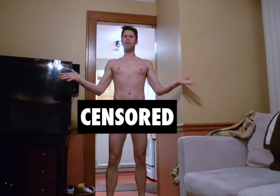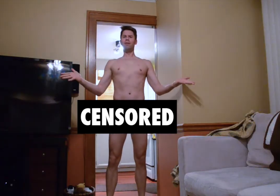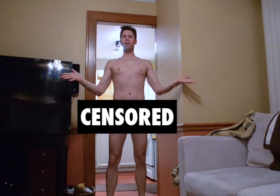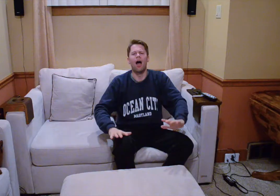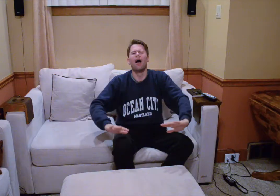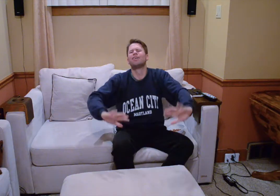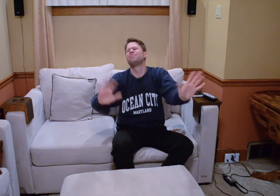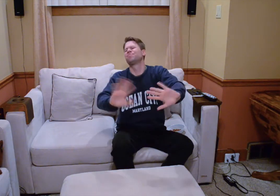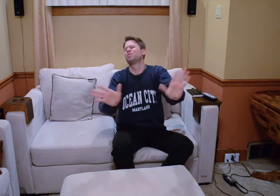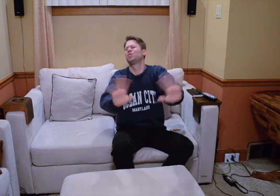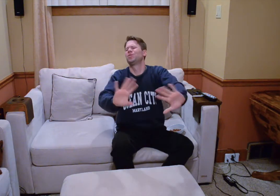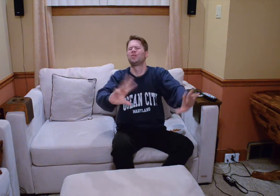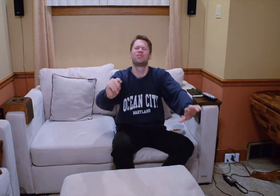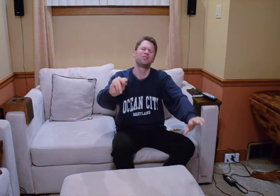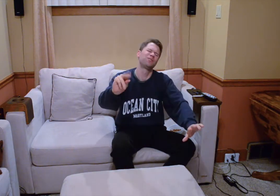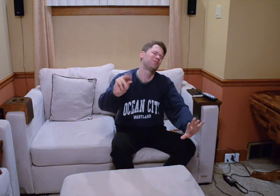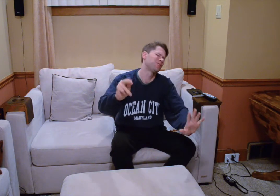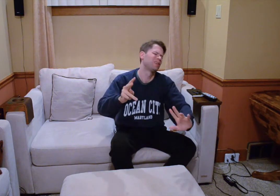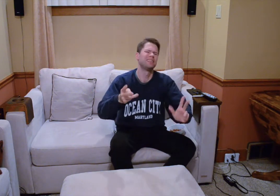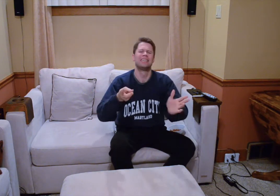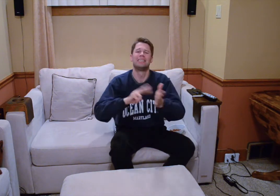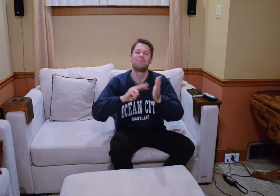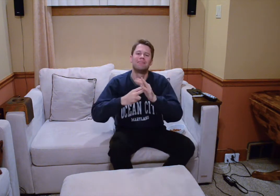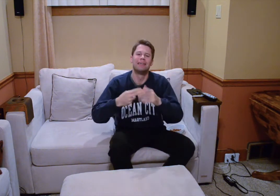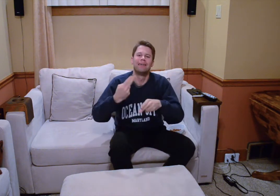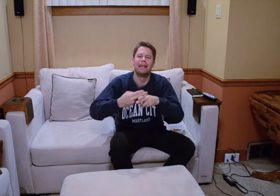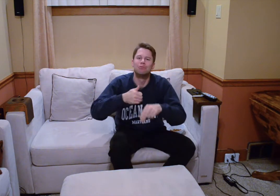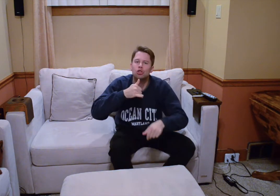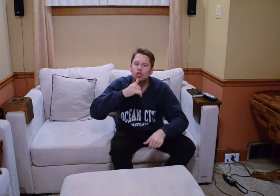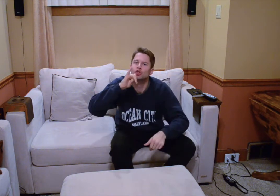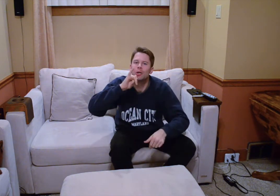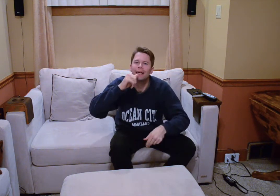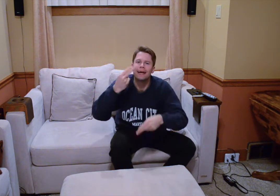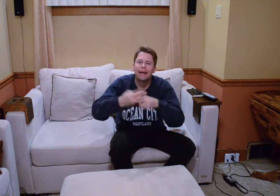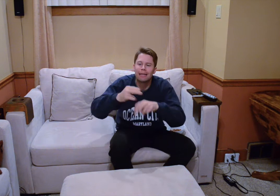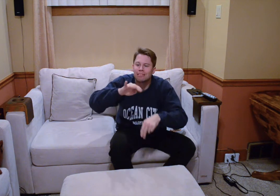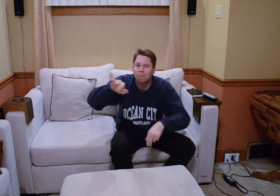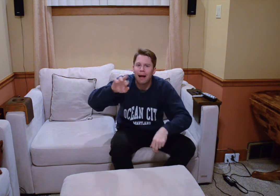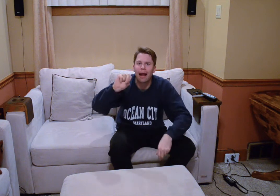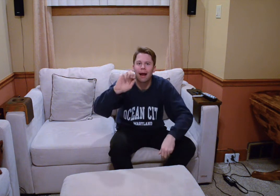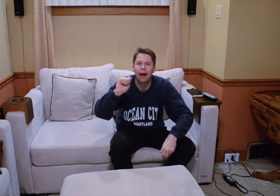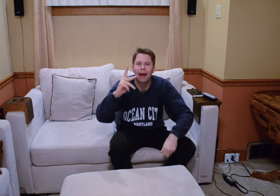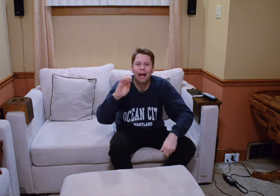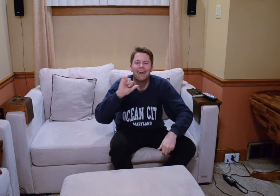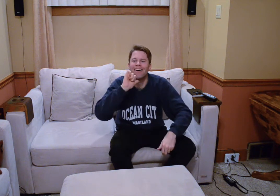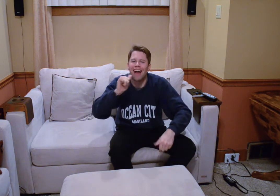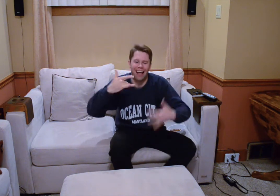ah bien